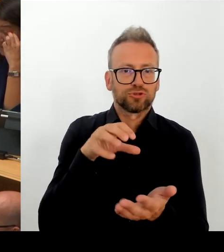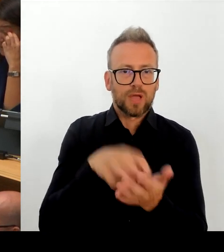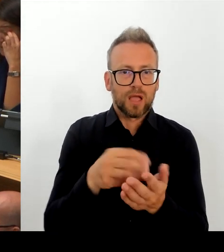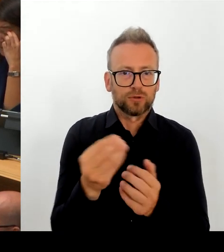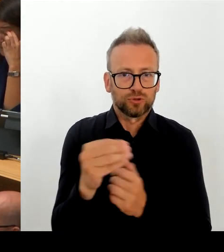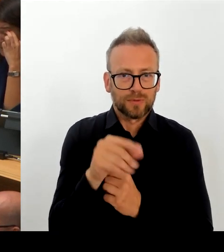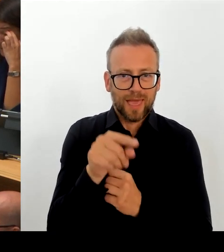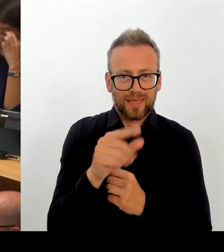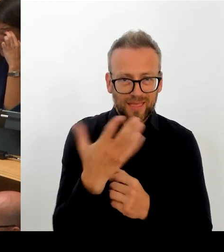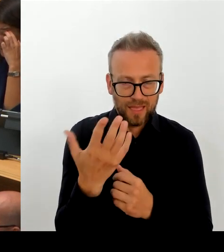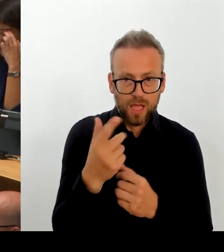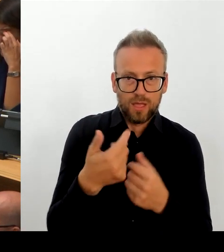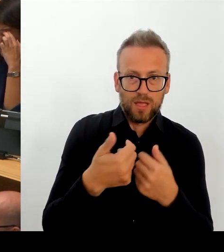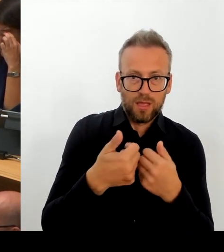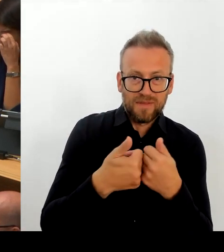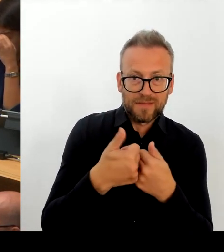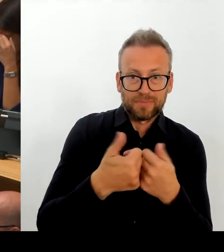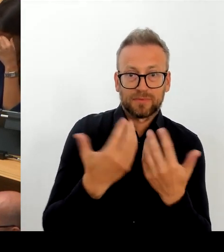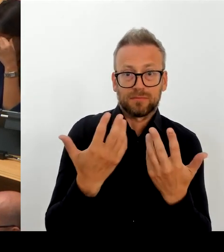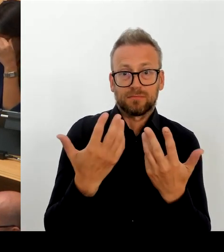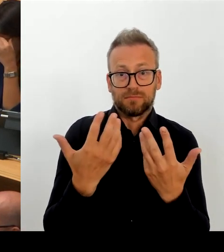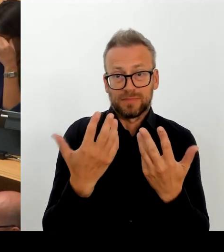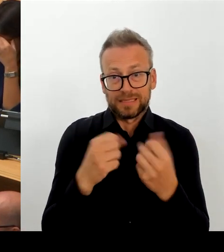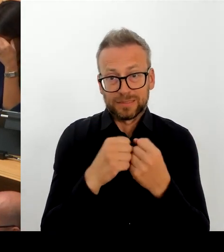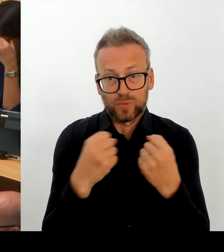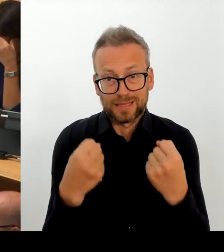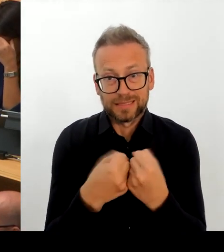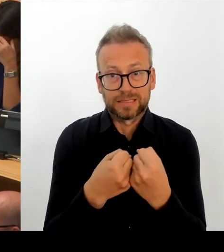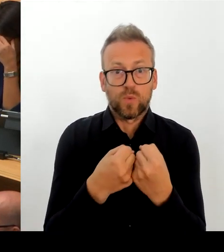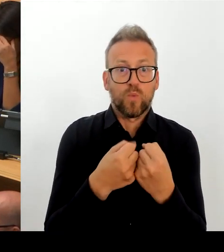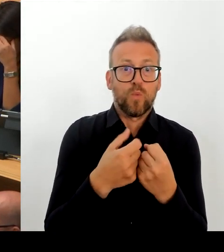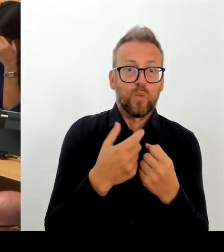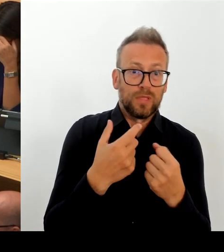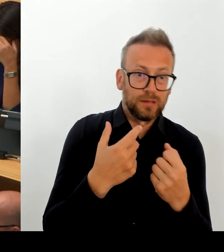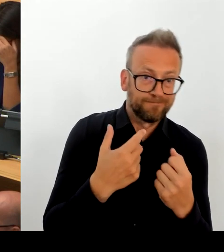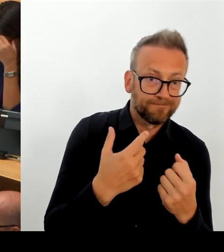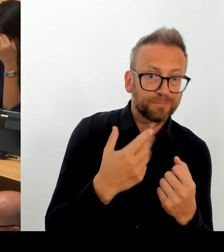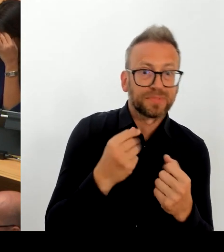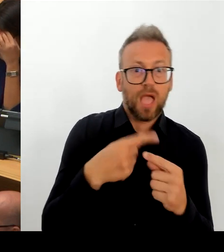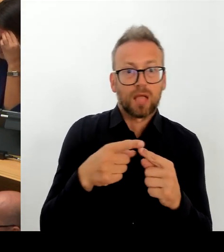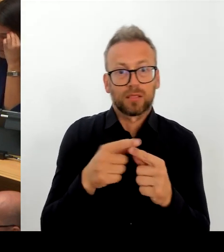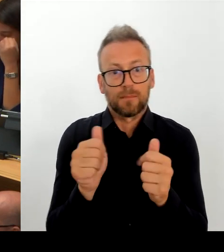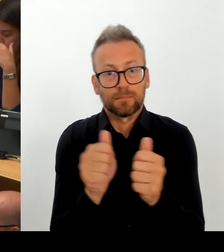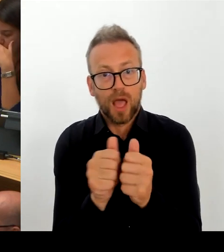und dazu gehören die Zulagen, neue Flexibilität zu schaffen, neuen Raum zu geben, damit es uns gelingt, auf die ja